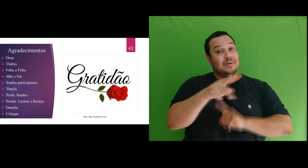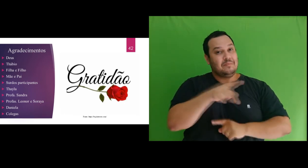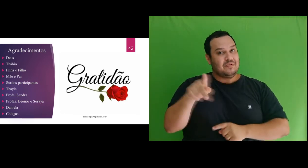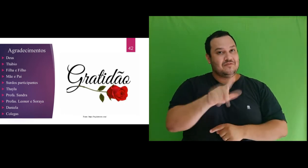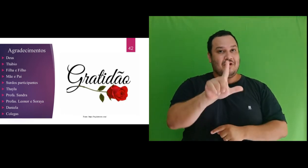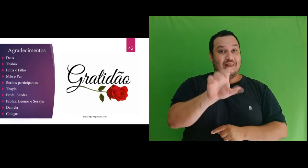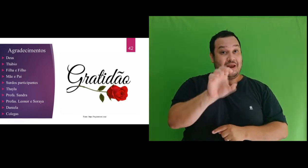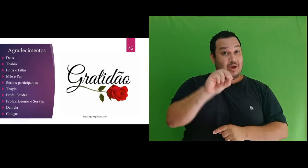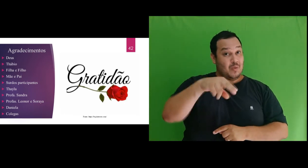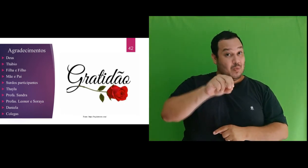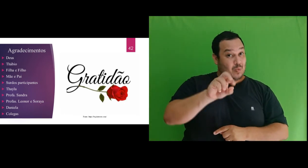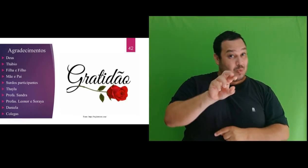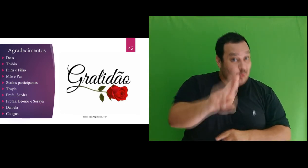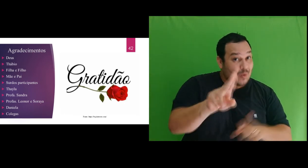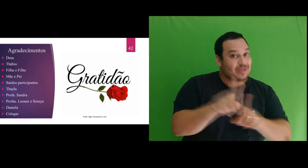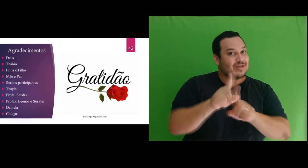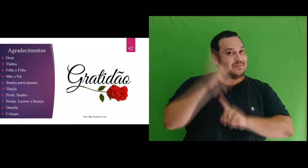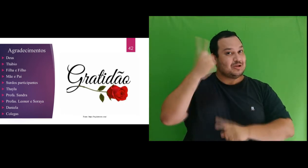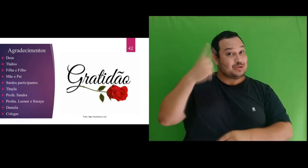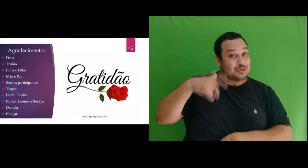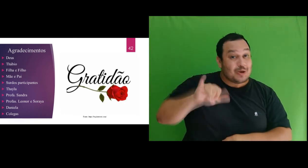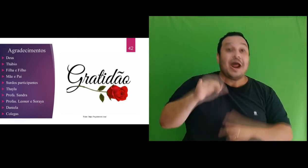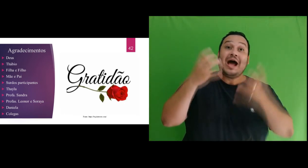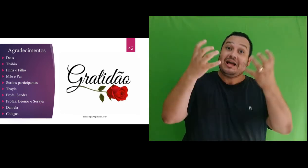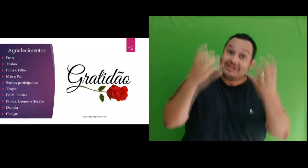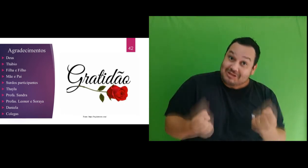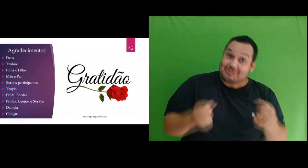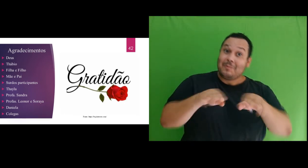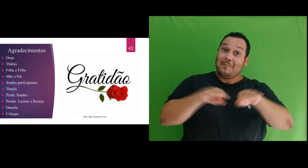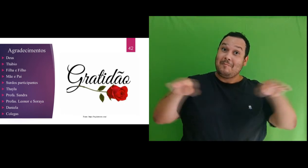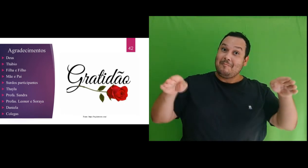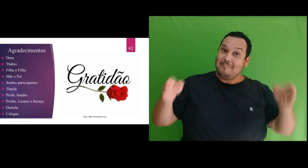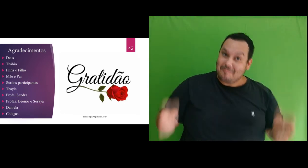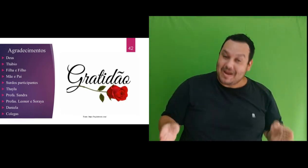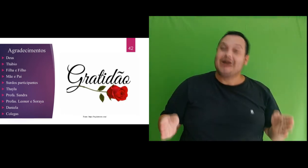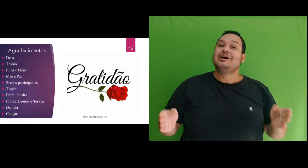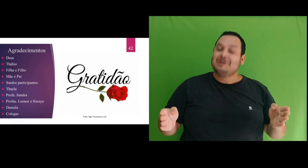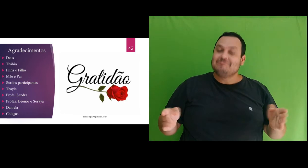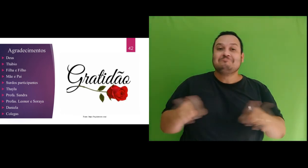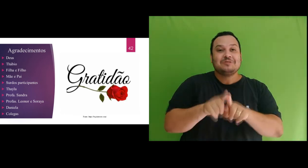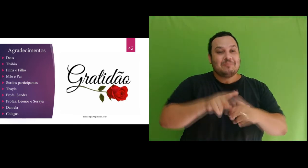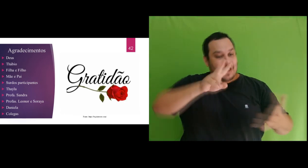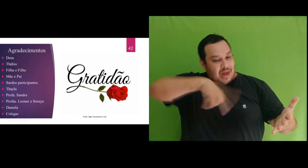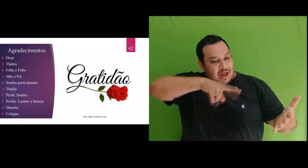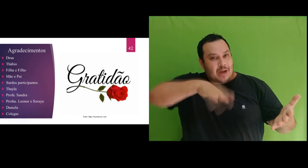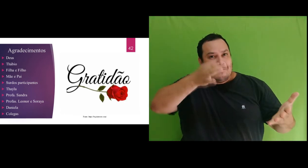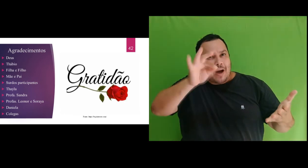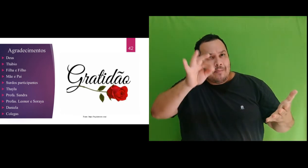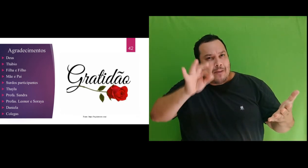Leonor e a Soraya pelo aceite em fazer parte da banca e leitura da dissertação e pelas importantes